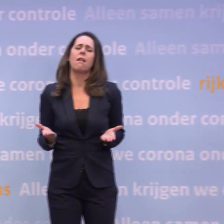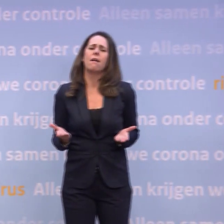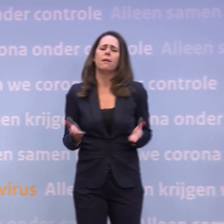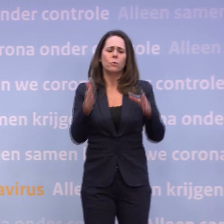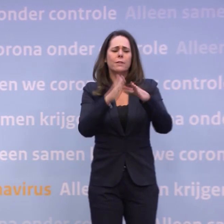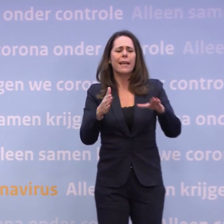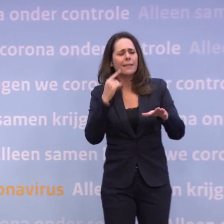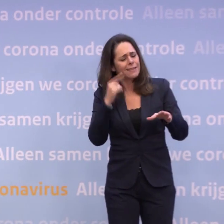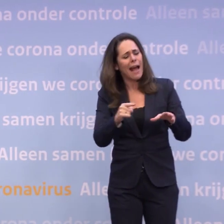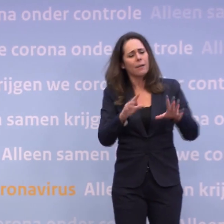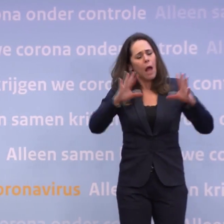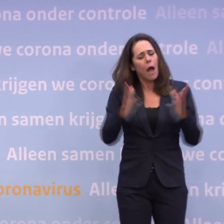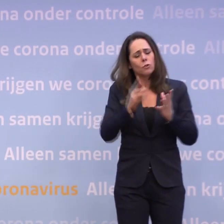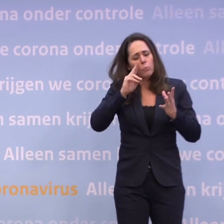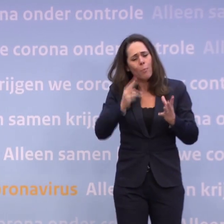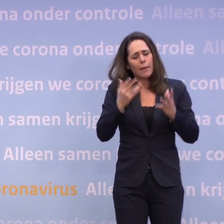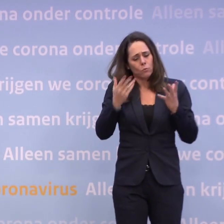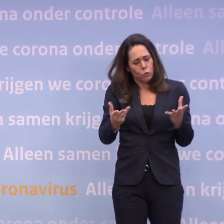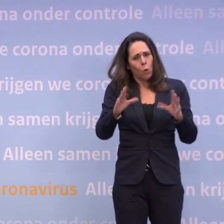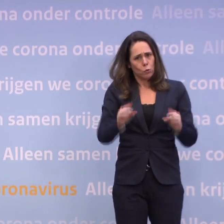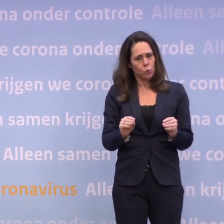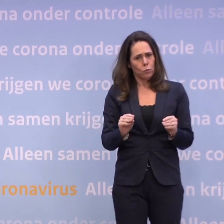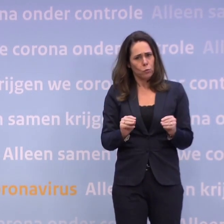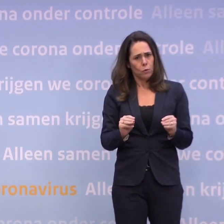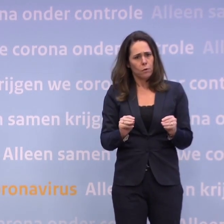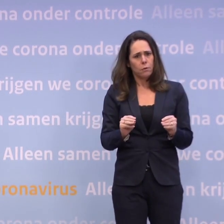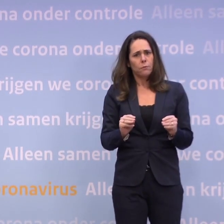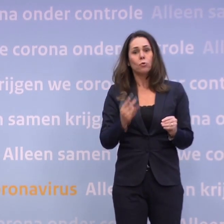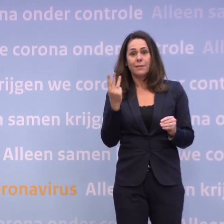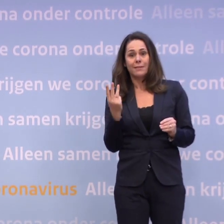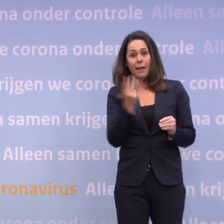...om die per kerstdagen zo te doen als we net schetsten. Dan zal het ook niet van die paar dagen afhangen...